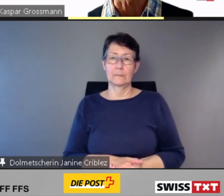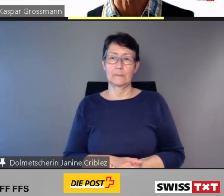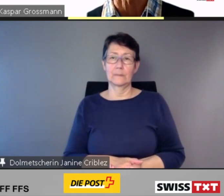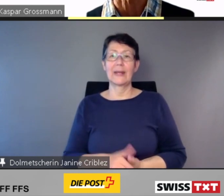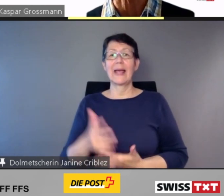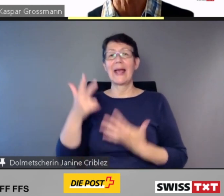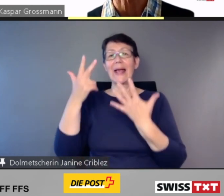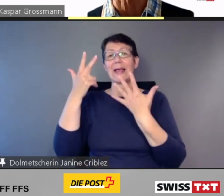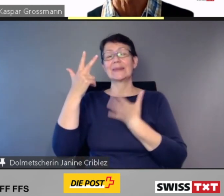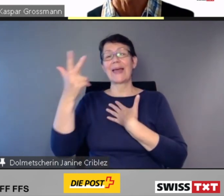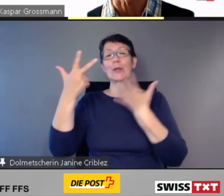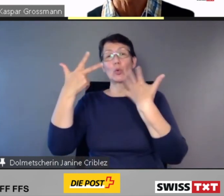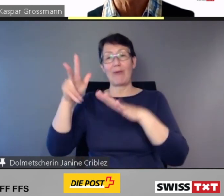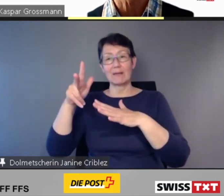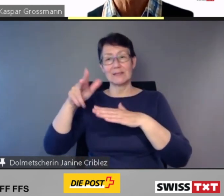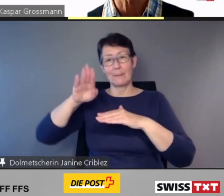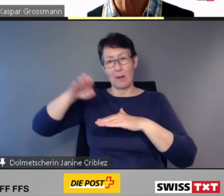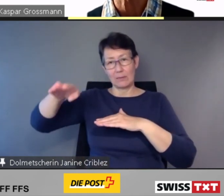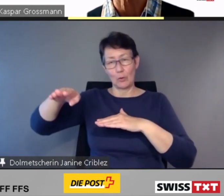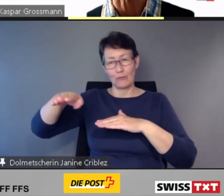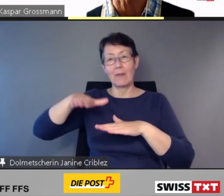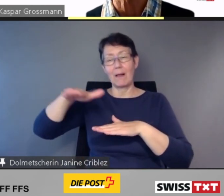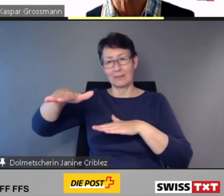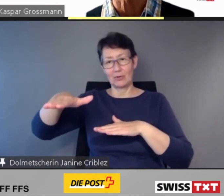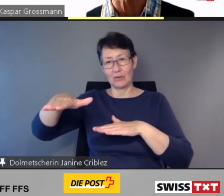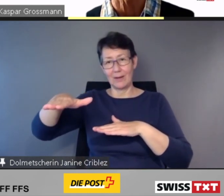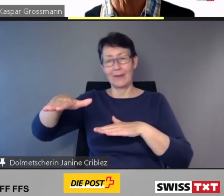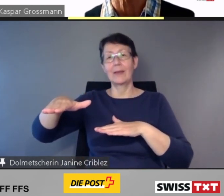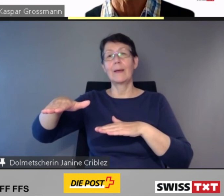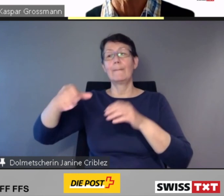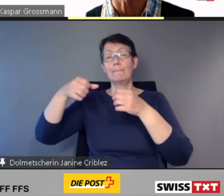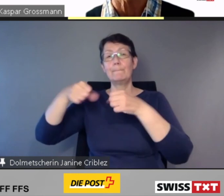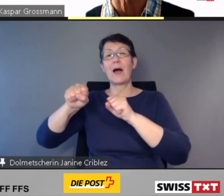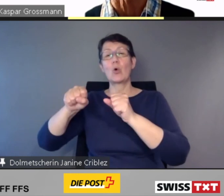wird der Baubeginn vor Ende 2023 erfolgen.